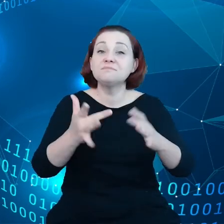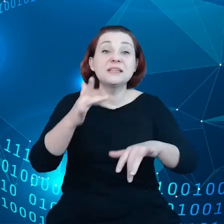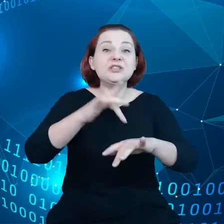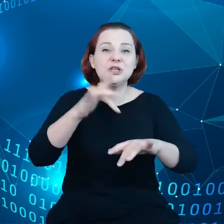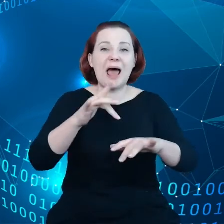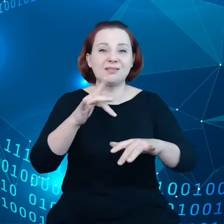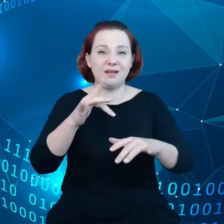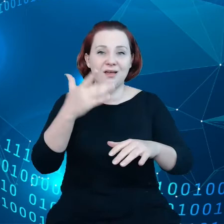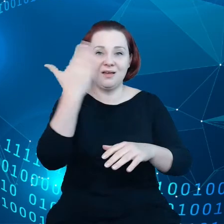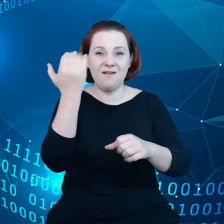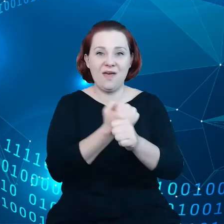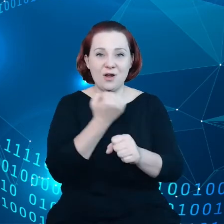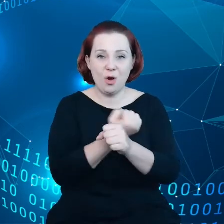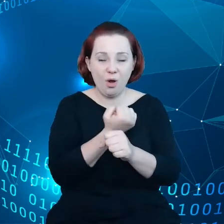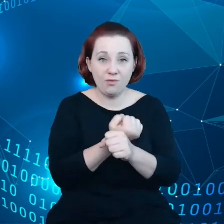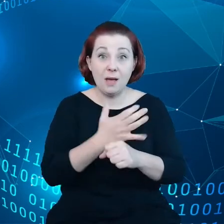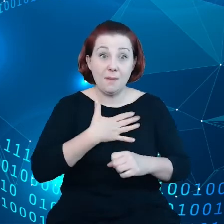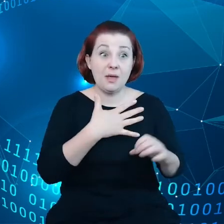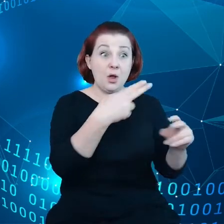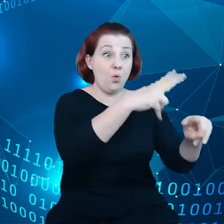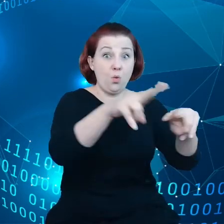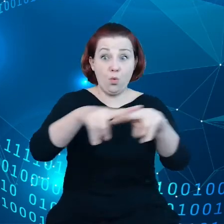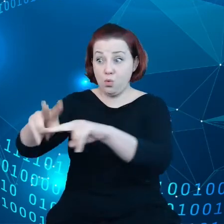Mamy do tego połączenie, między tymi urządzeniami.